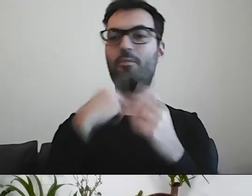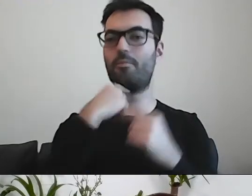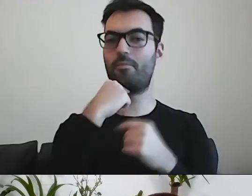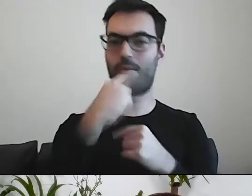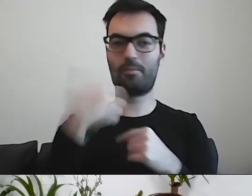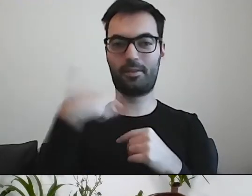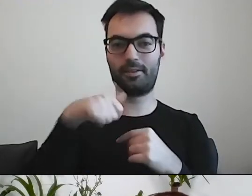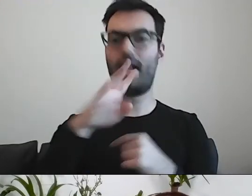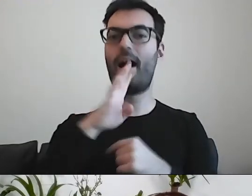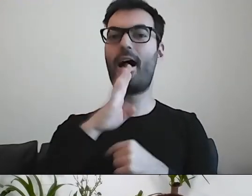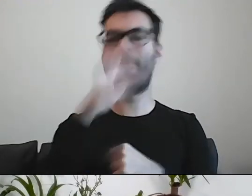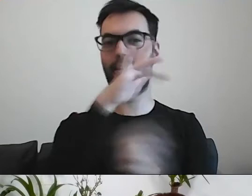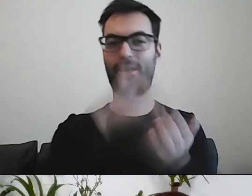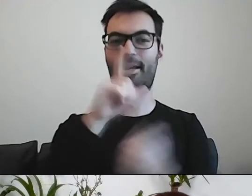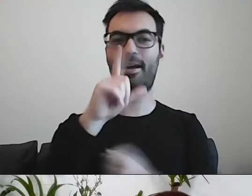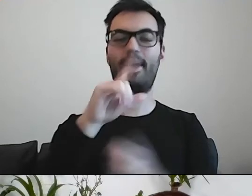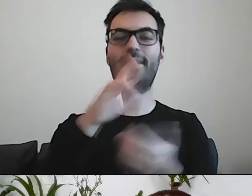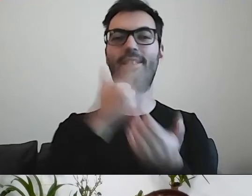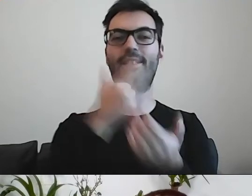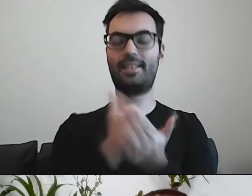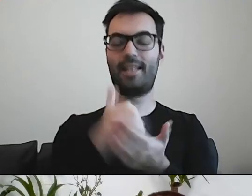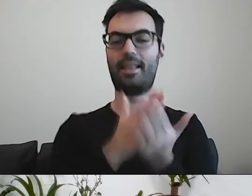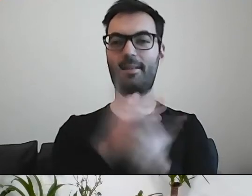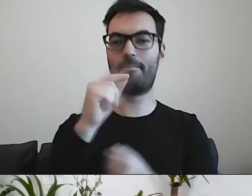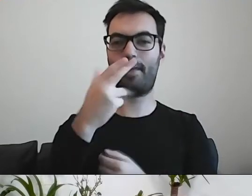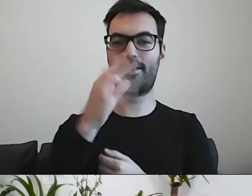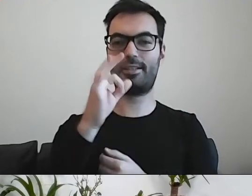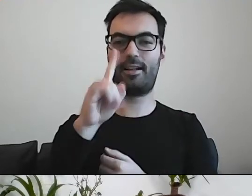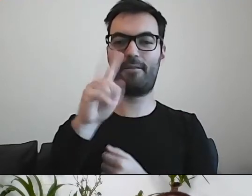Amerykanie z Pensylwanii, naukowcy, przygotowali trzy wersje pisma.